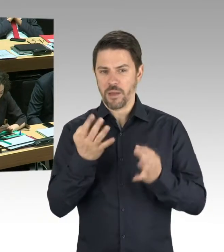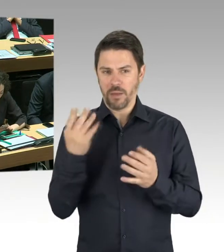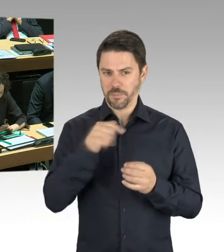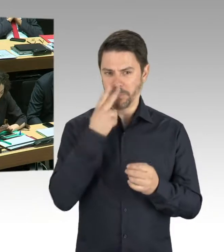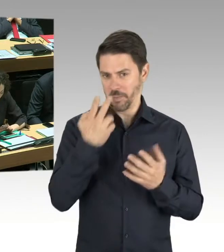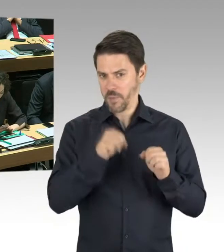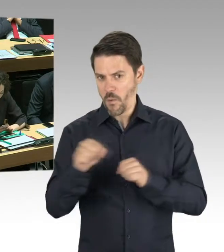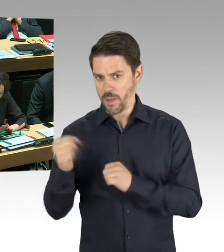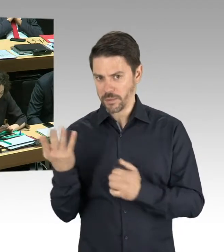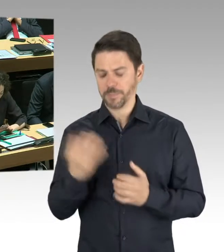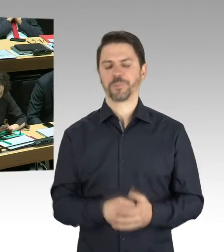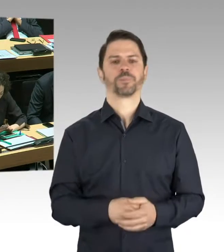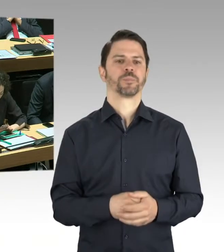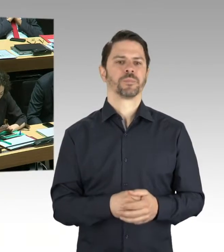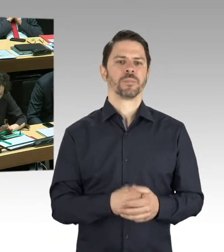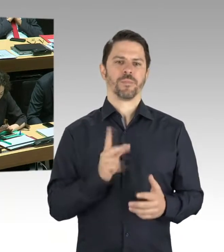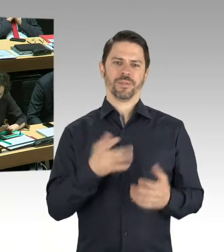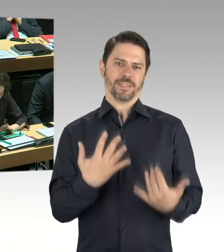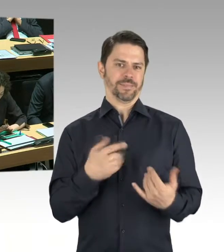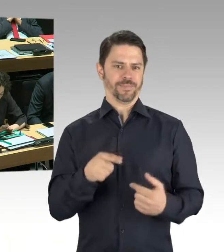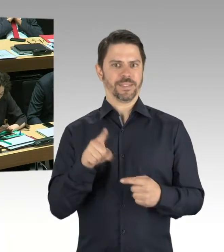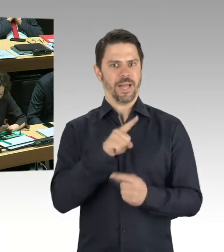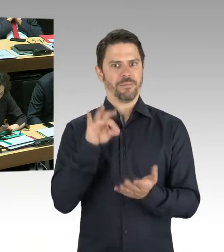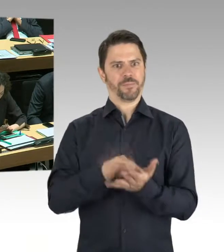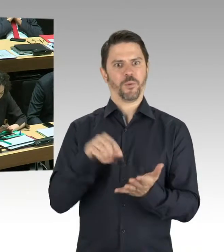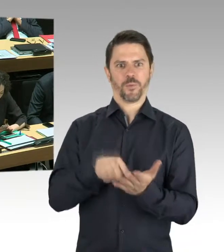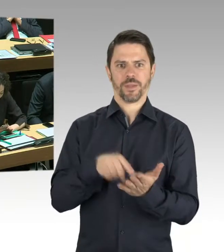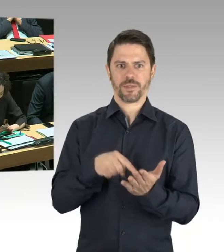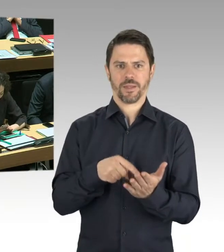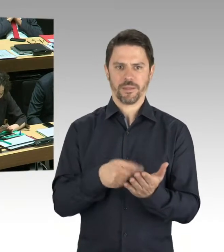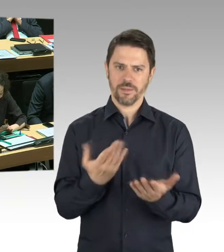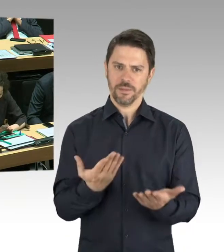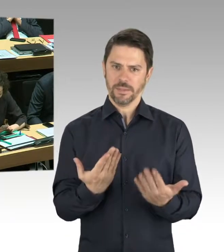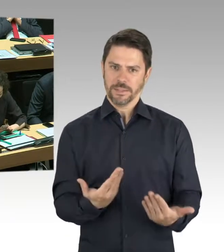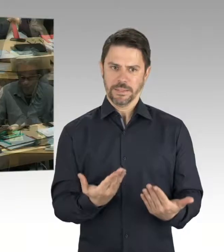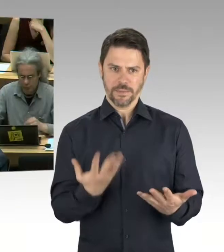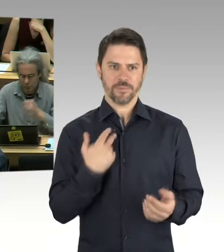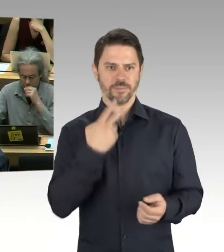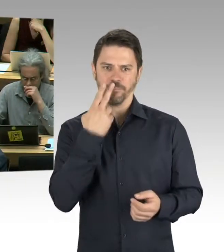Und gegen Gerüchteküche sind auch wir machtlos.